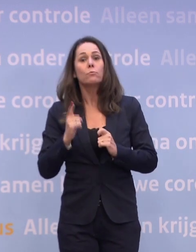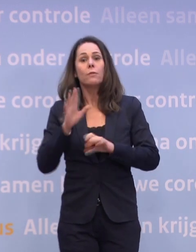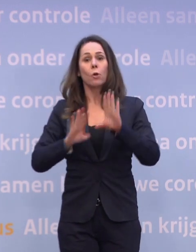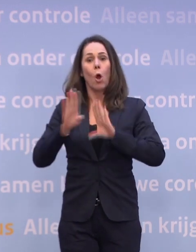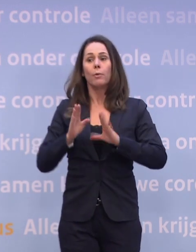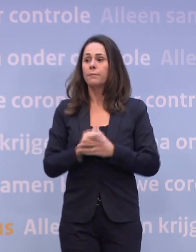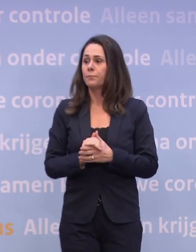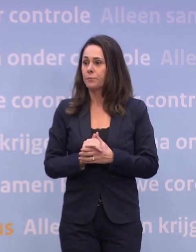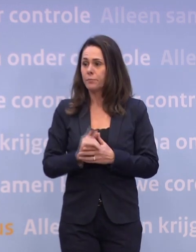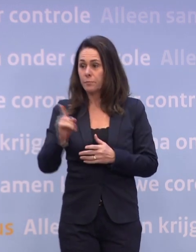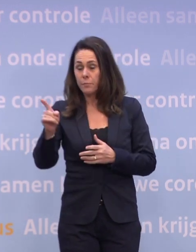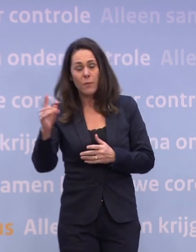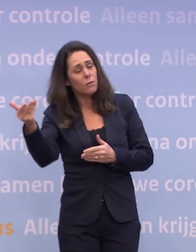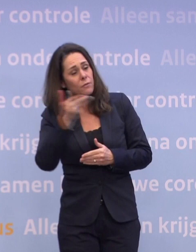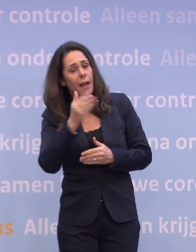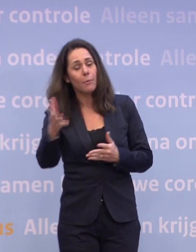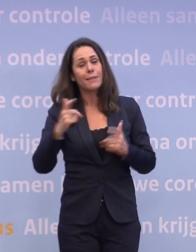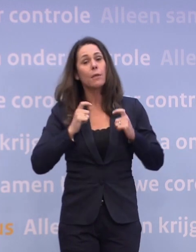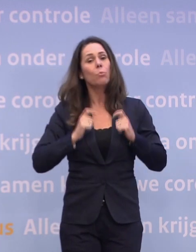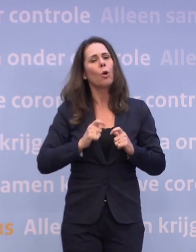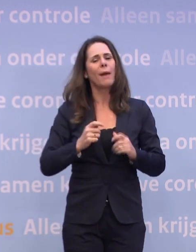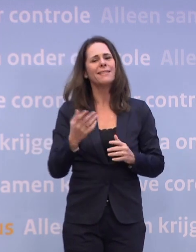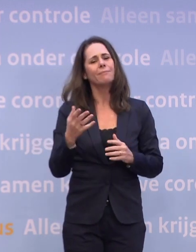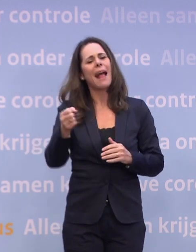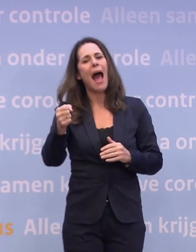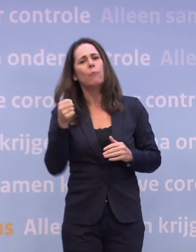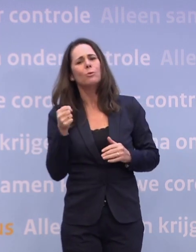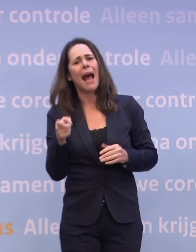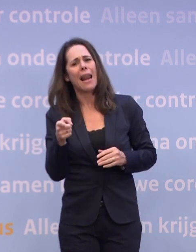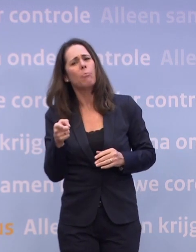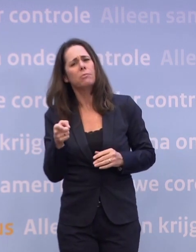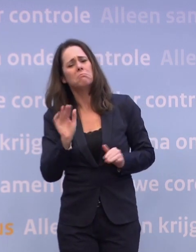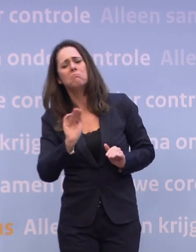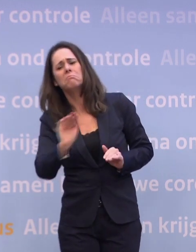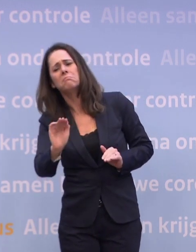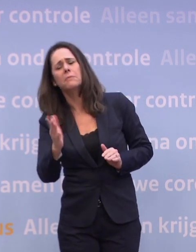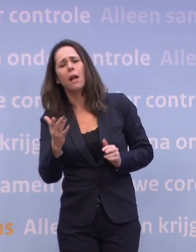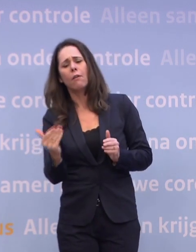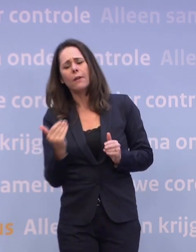Is uw oproep ook aan de burgemeesters... ...misschien wel burgemeester Aboutaleb, om van tevoren zelf maatregelen te treffen?